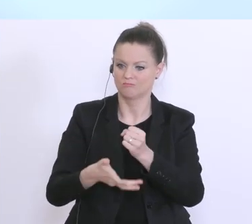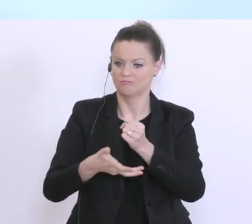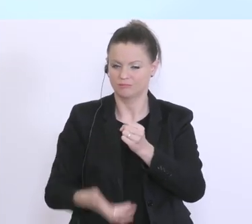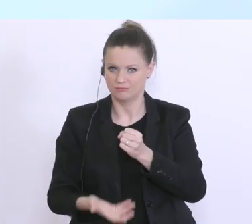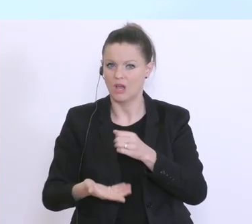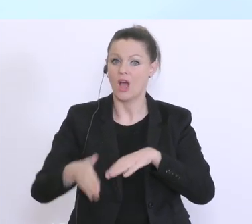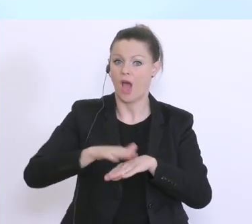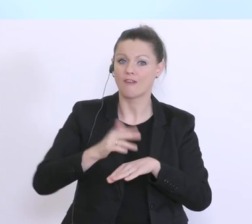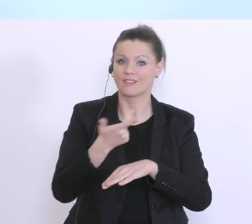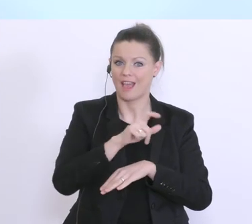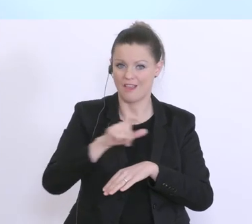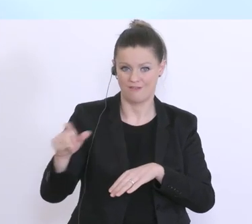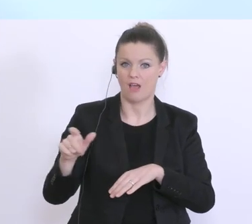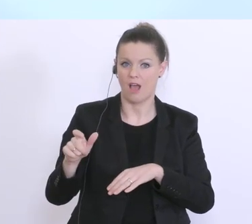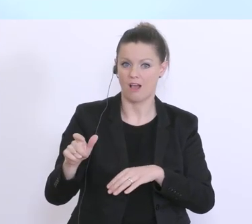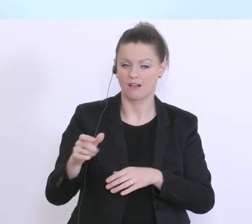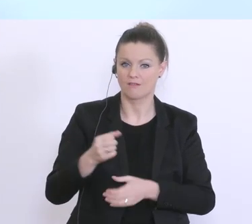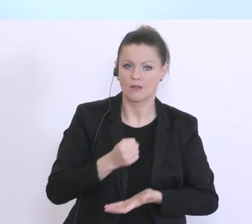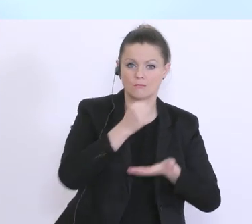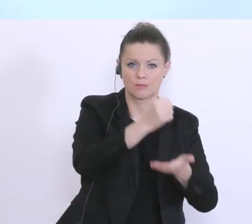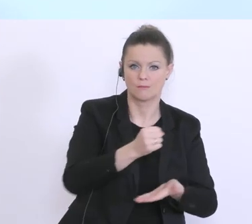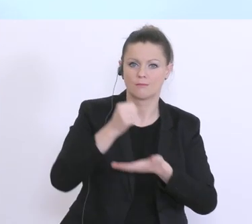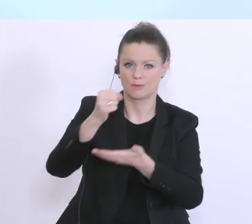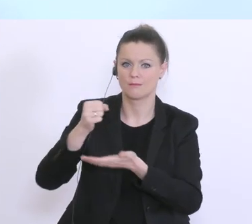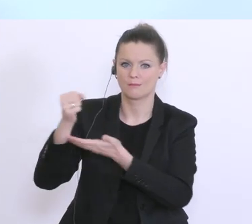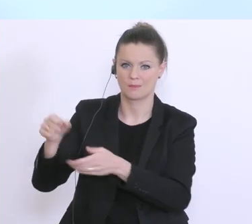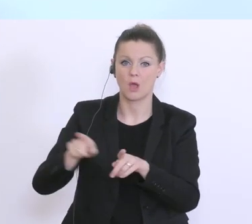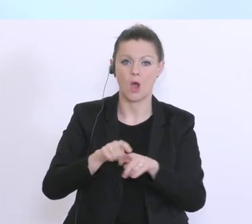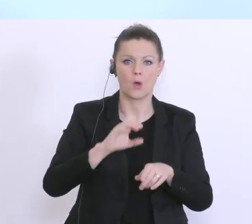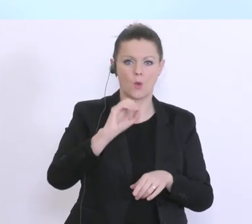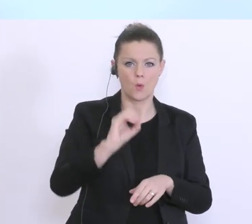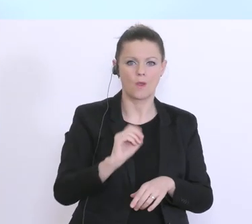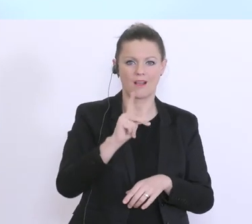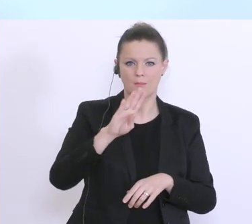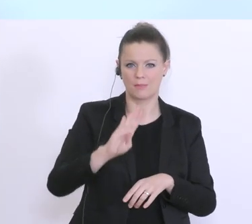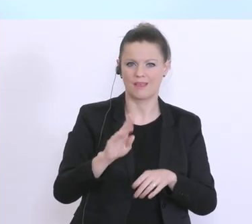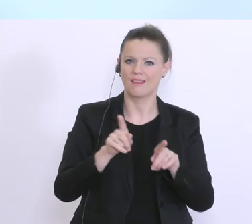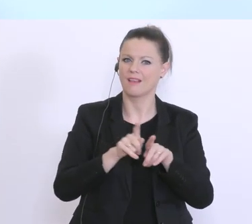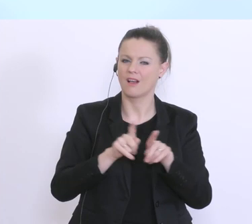hier vergeben worden, auch die OeKB hat, also, hier Kreditgarantien im Ausmaß von 1,8 Milliarden